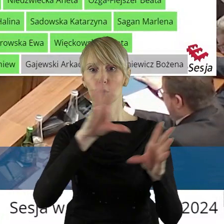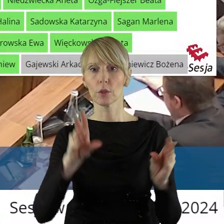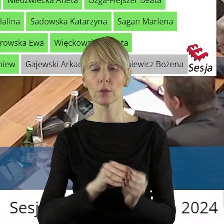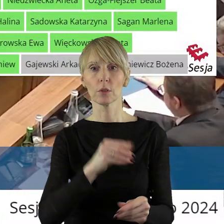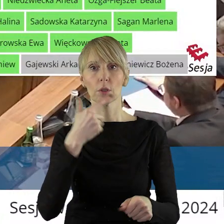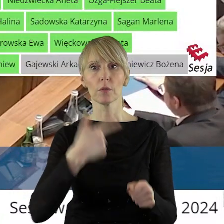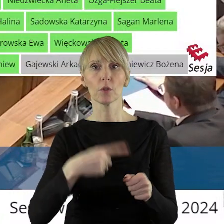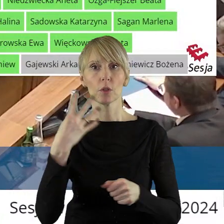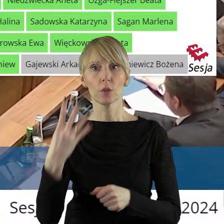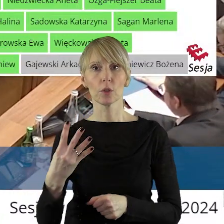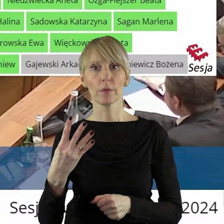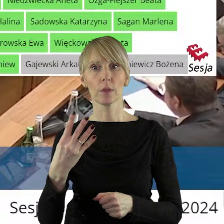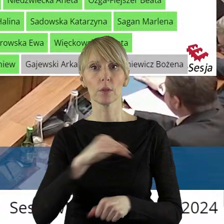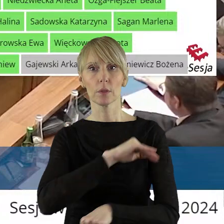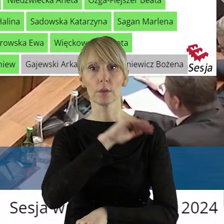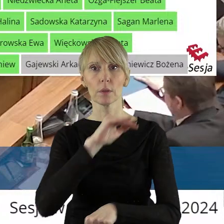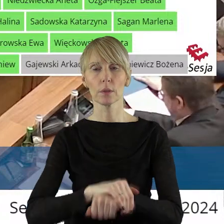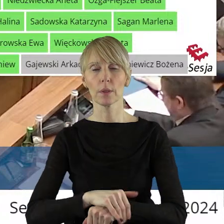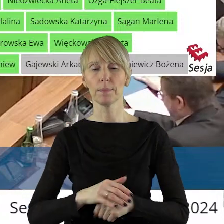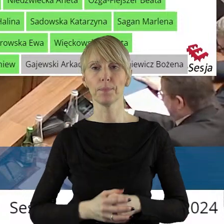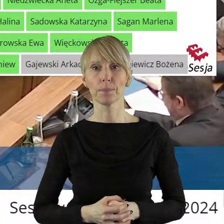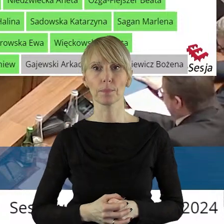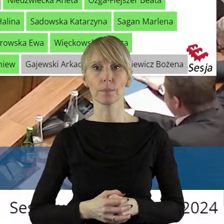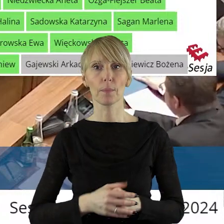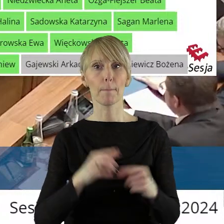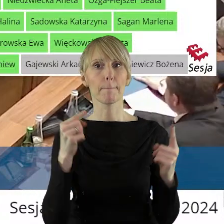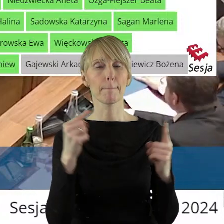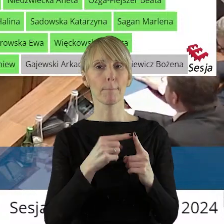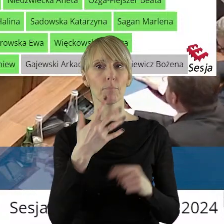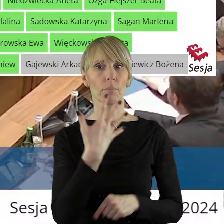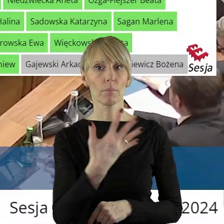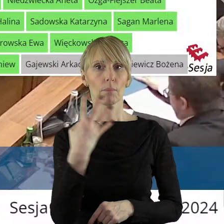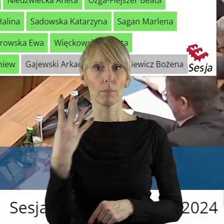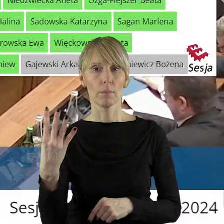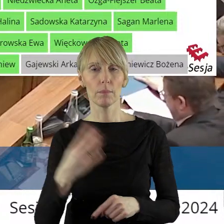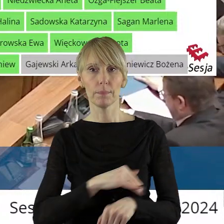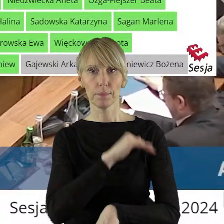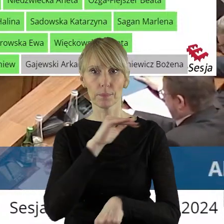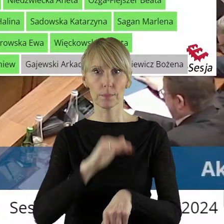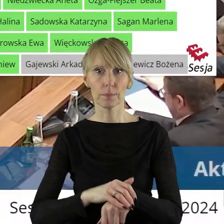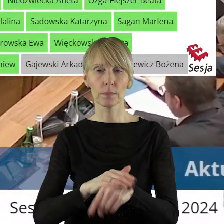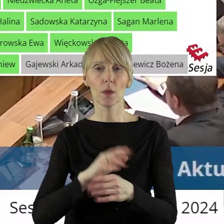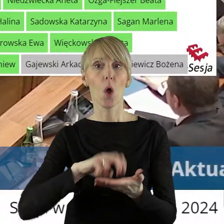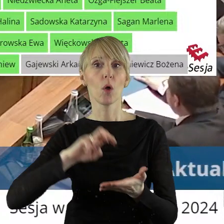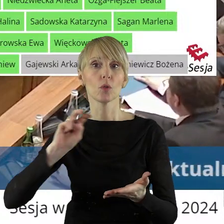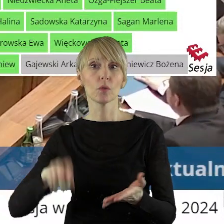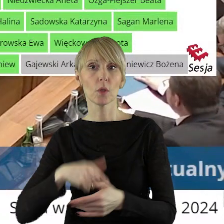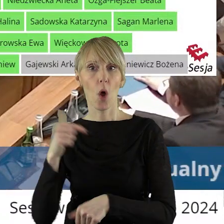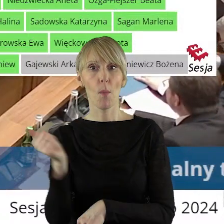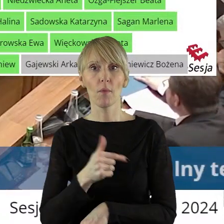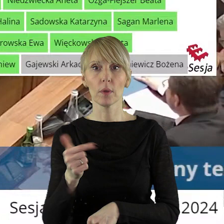przy 29 głosach za. W punkcie 5.4 w sprawie wyrażenia zgody na odstąpienie od obowiązku